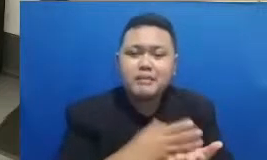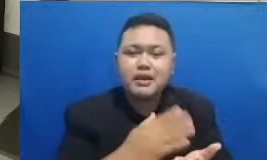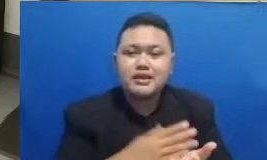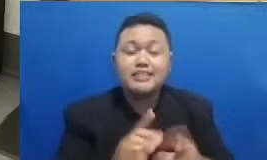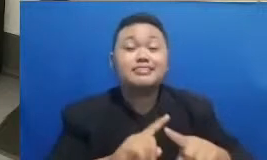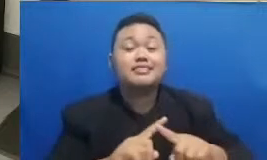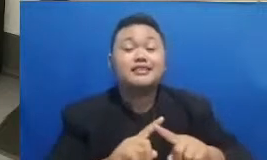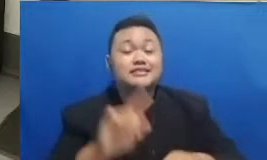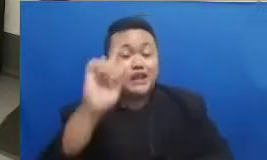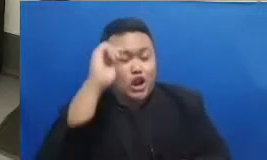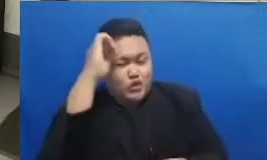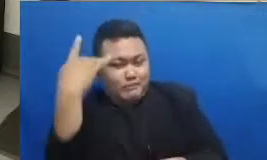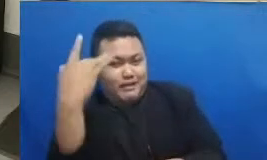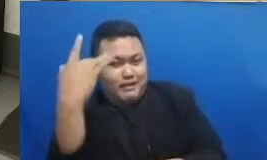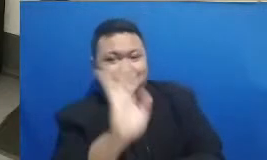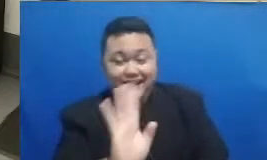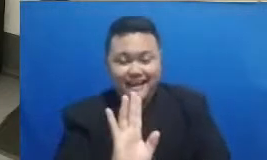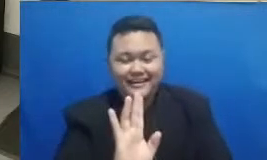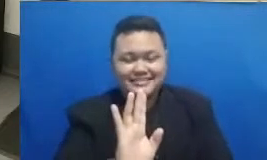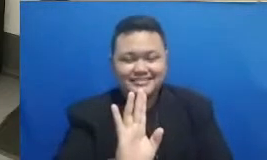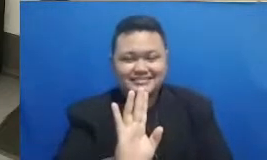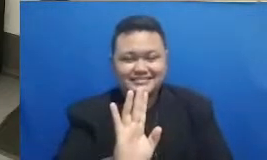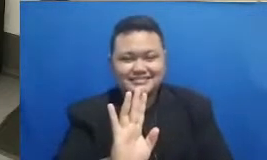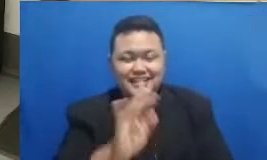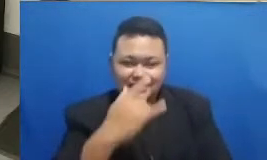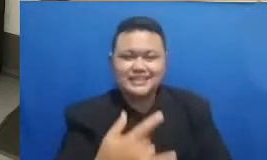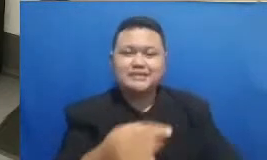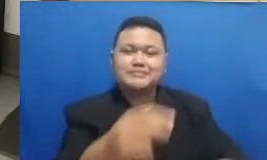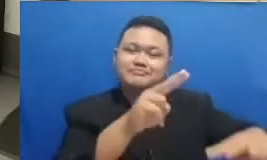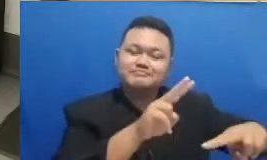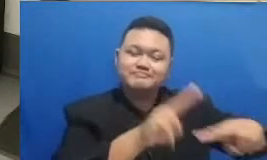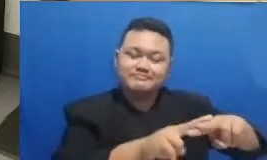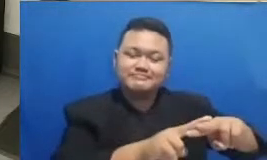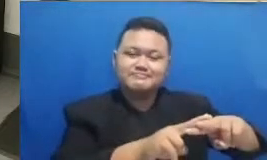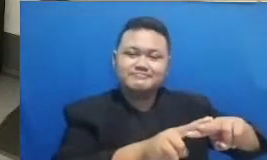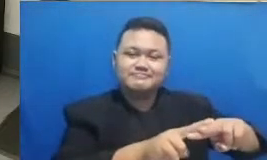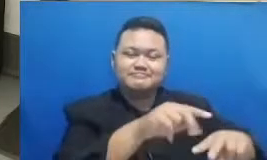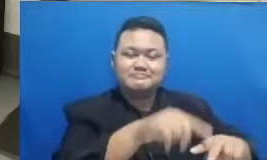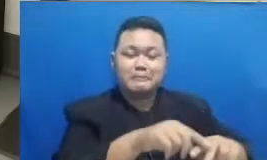bebani bukan punya twibbon ya dengan gambarnya masing-masing keren-keren banget bapak dan ibu